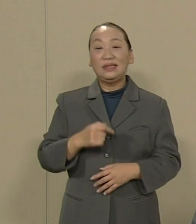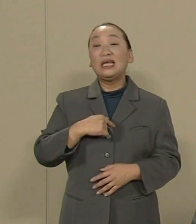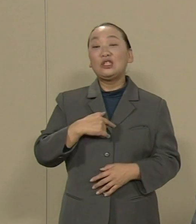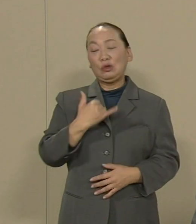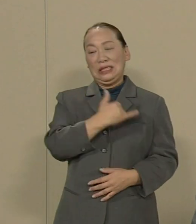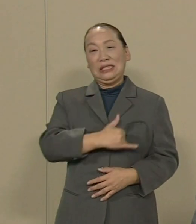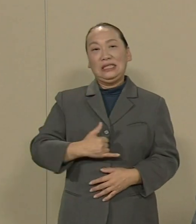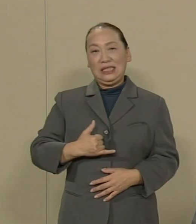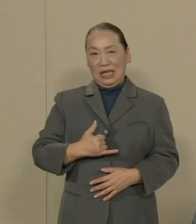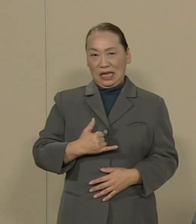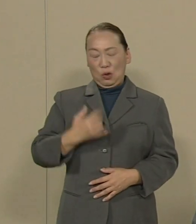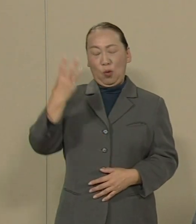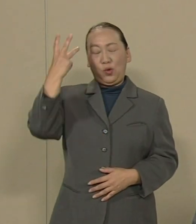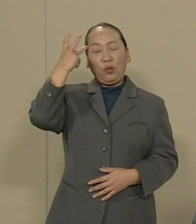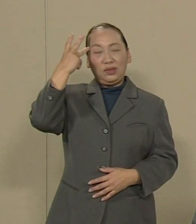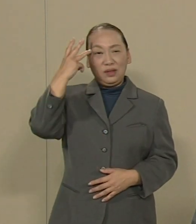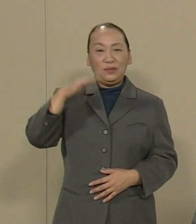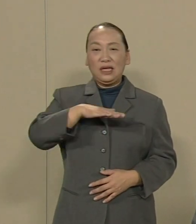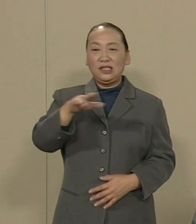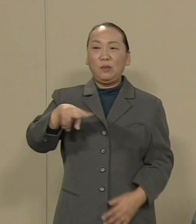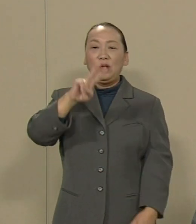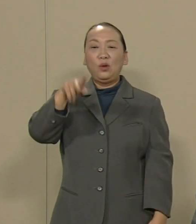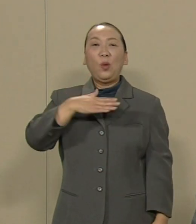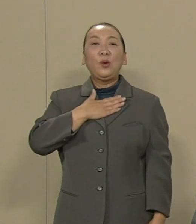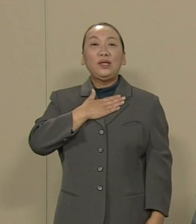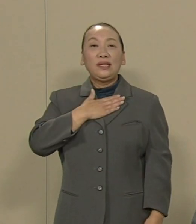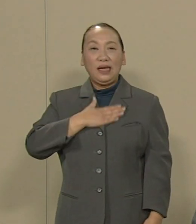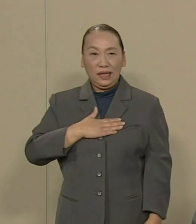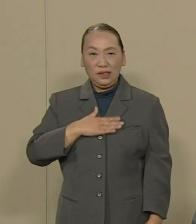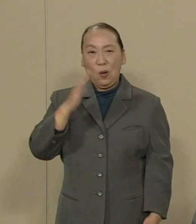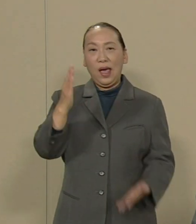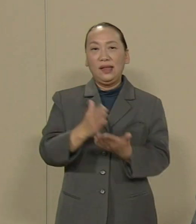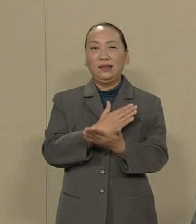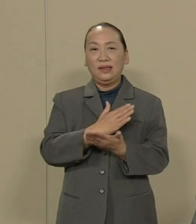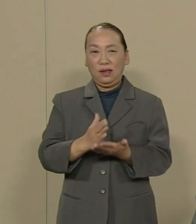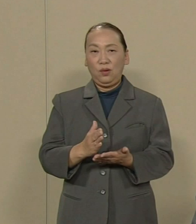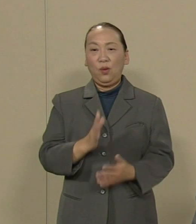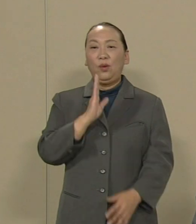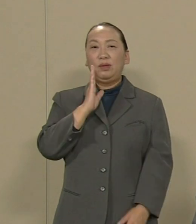皆様のご理解と ぜひ賢明なる御判断を望みます